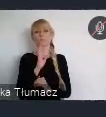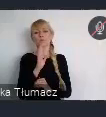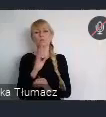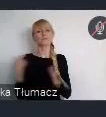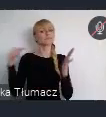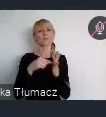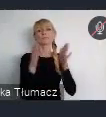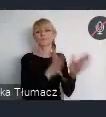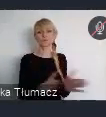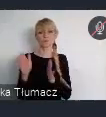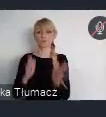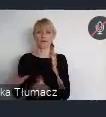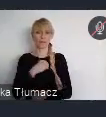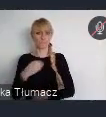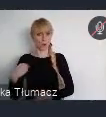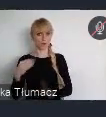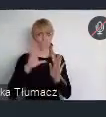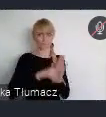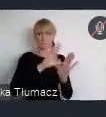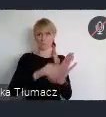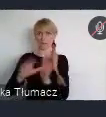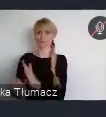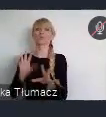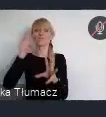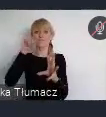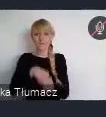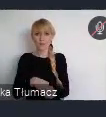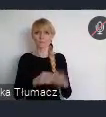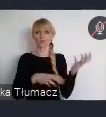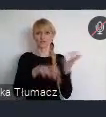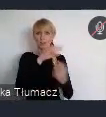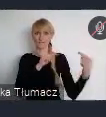w Światowym Forum Miejskim edycja XI w skrócie mówimy WUF 11.